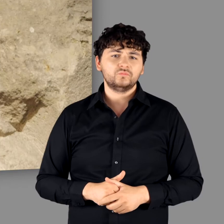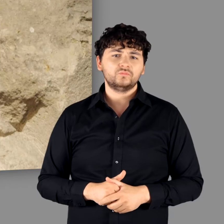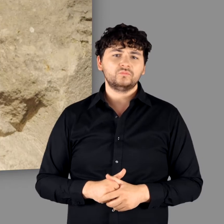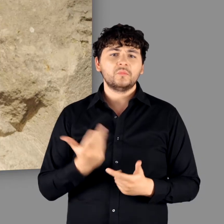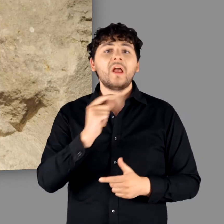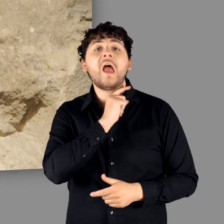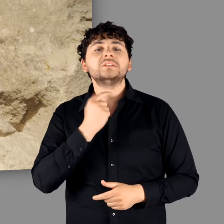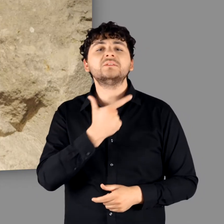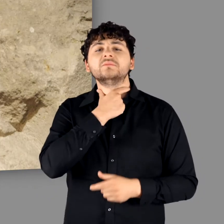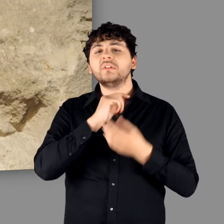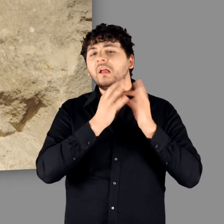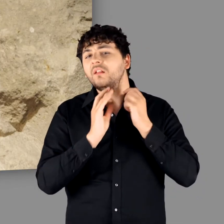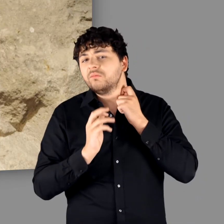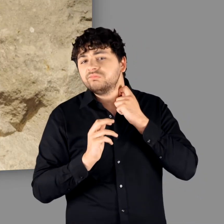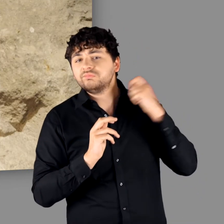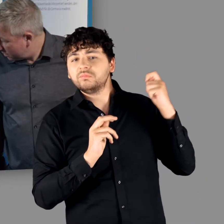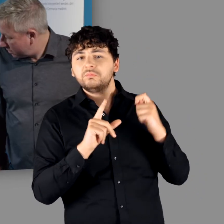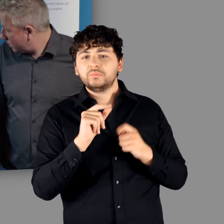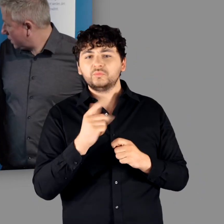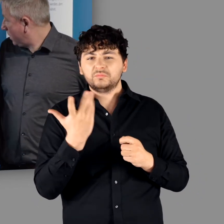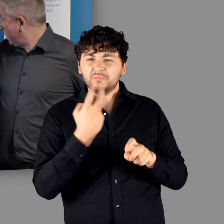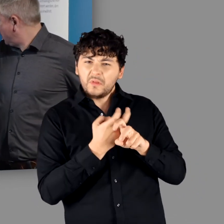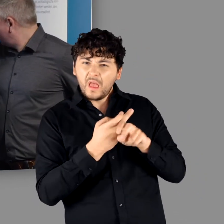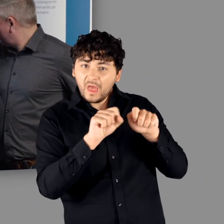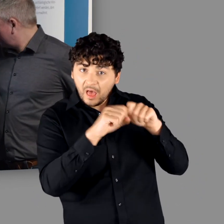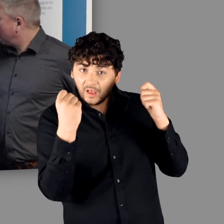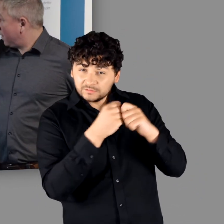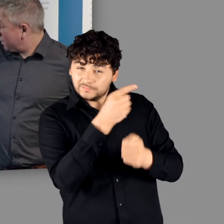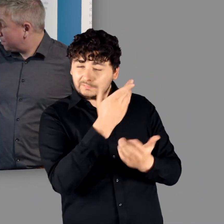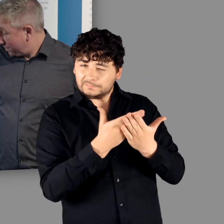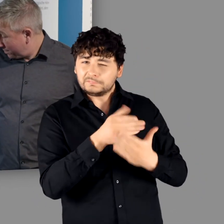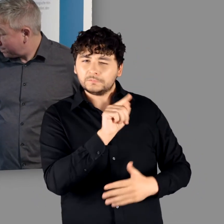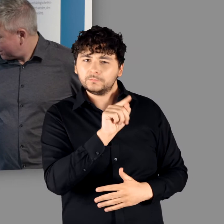Hier sehen wir die Halsfesseln und hinten in der Vitrine wird eine aus Neuputz liegen,